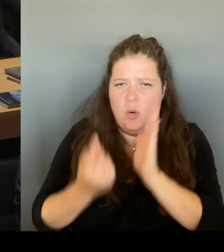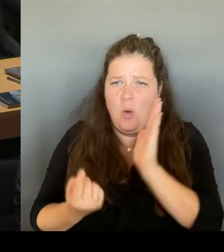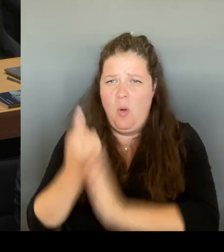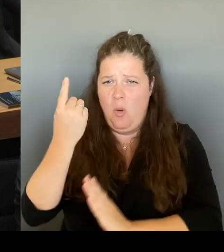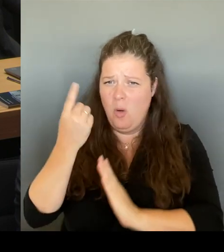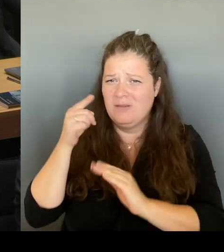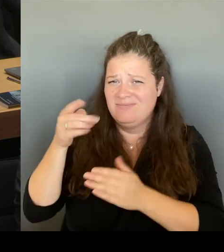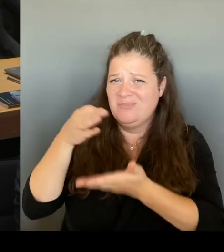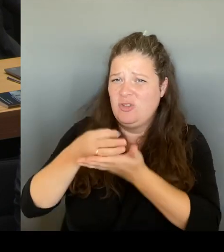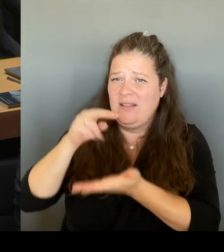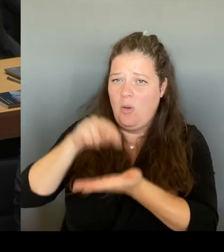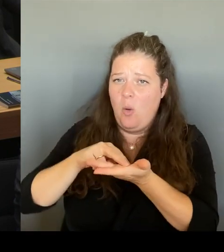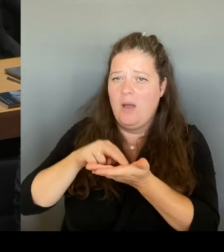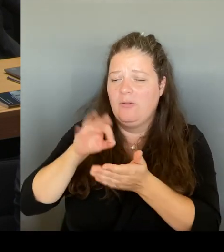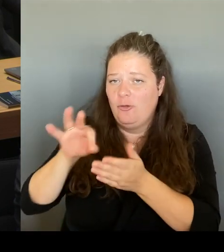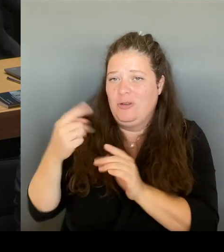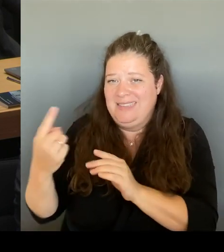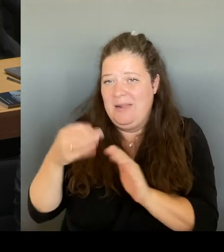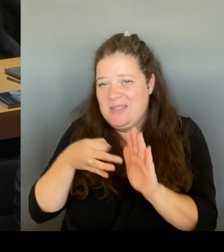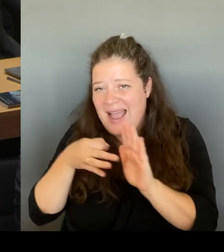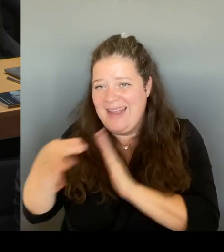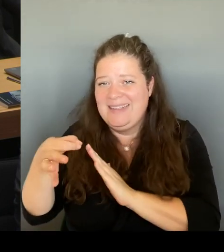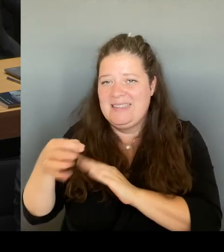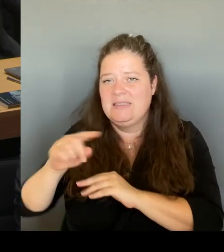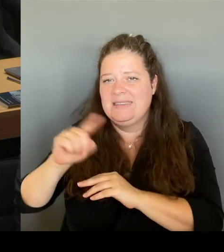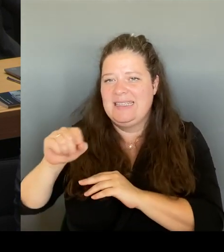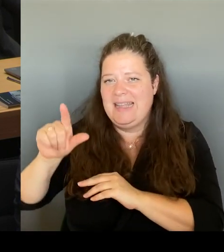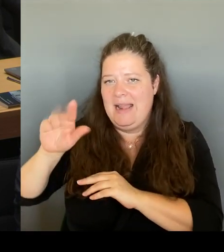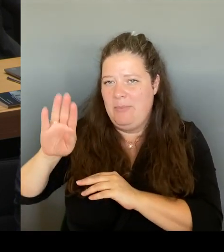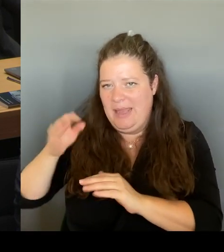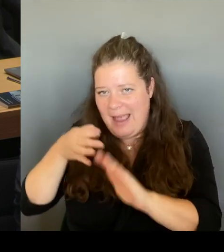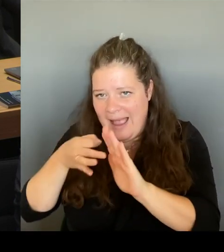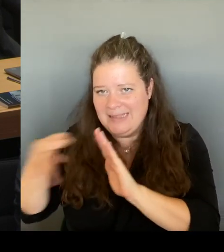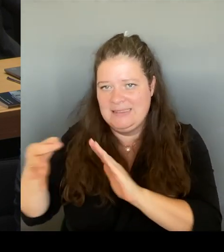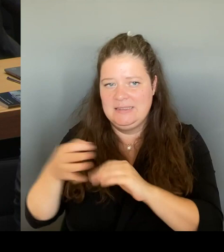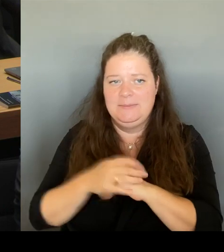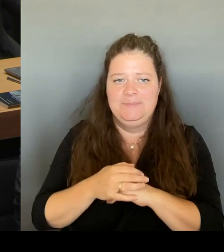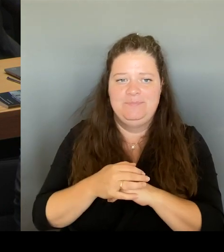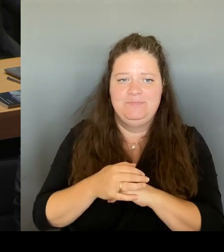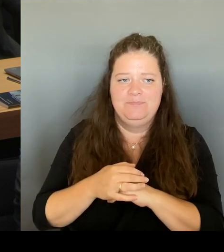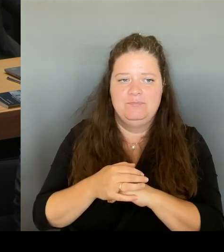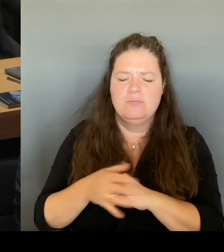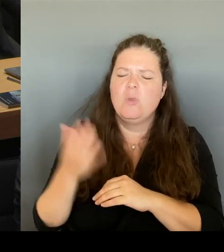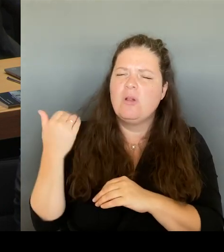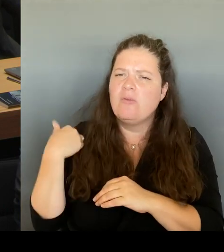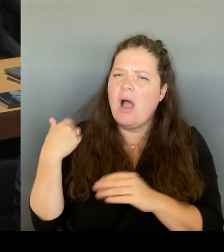es gab auch eine Umfrage beim Tagesspiegel, die meint die Menschen in der Stadt, denen wir uns ja